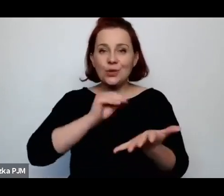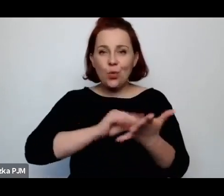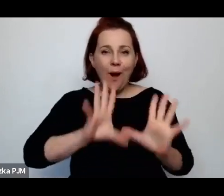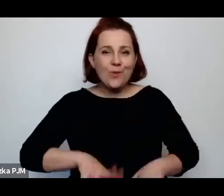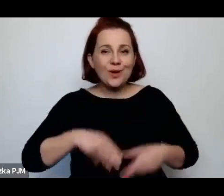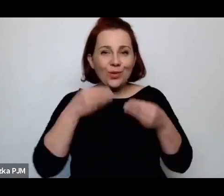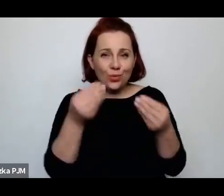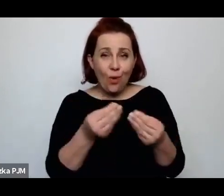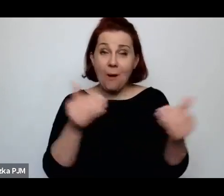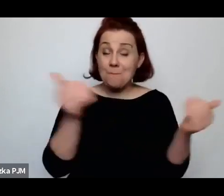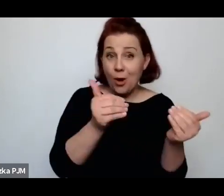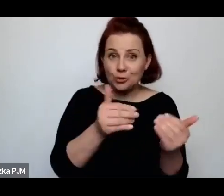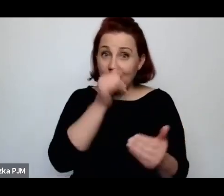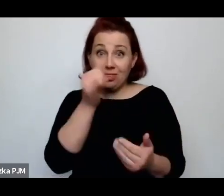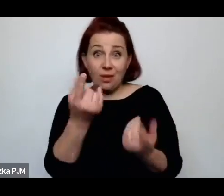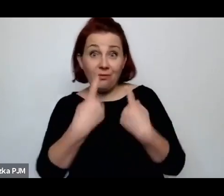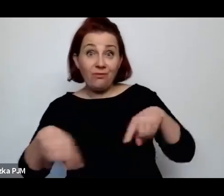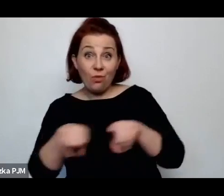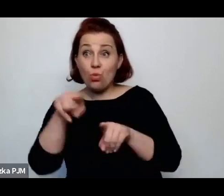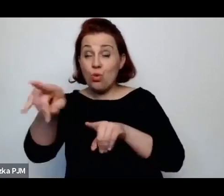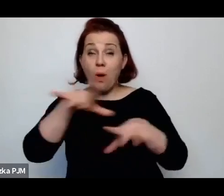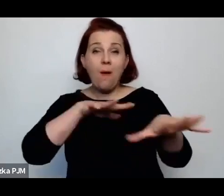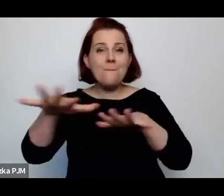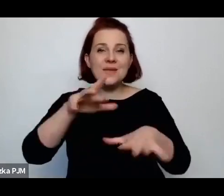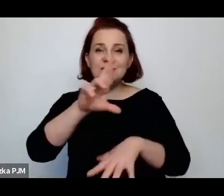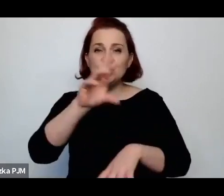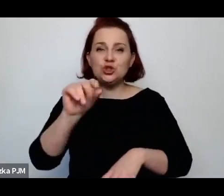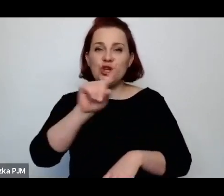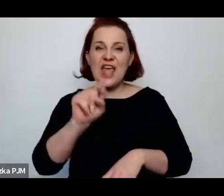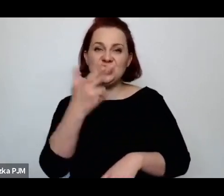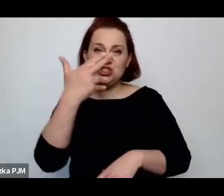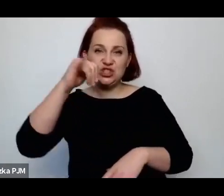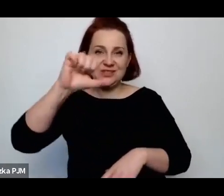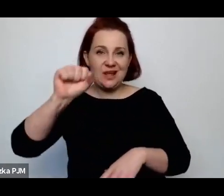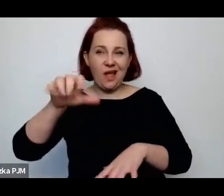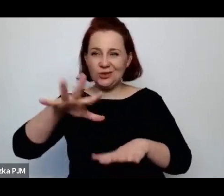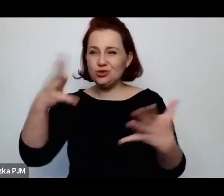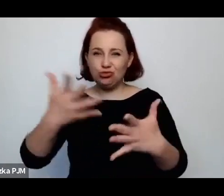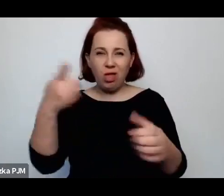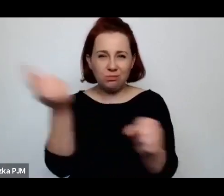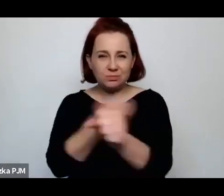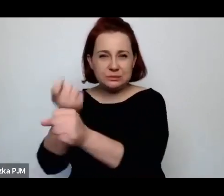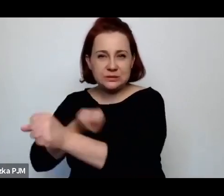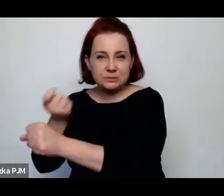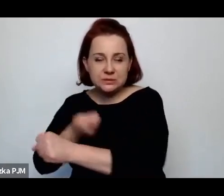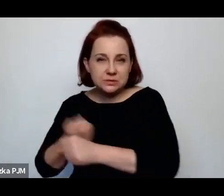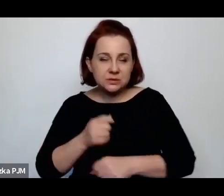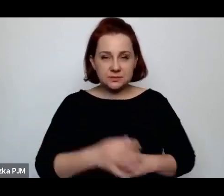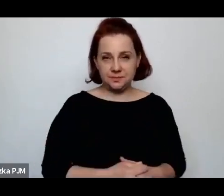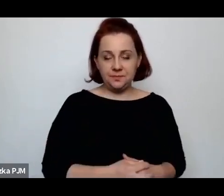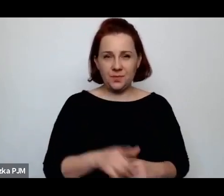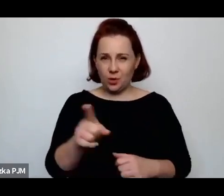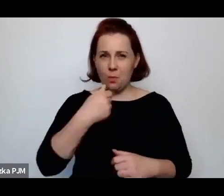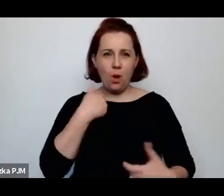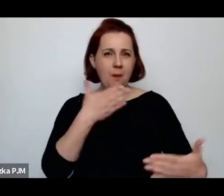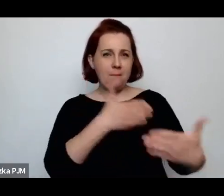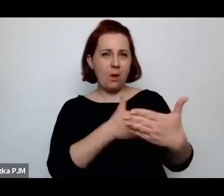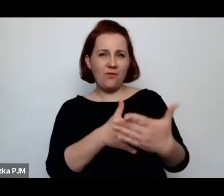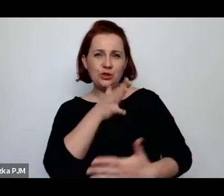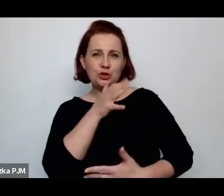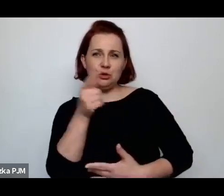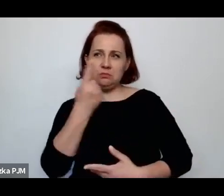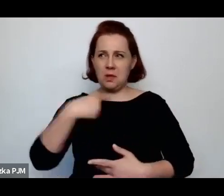w rzeźni, w dyskusji, która lokuje te społeczność żydowską w takim obszarze myślenia o okrucieństwie.